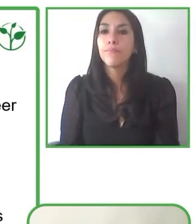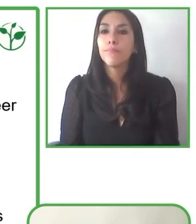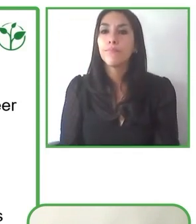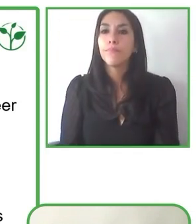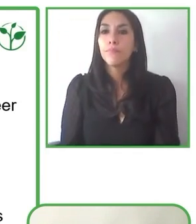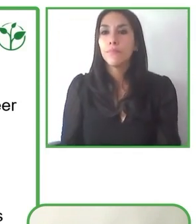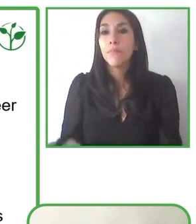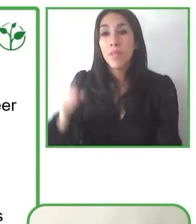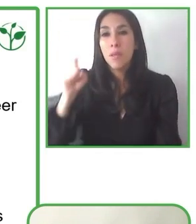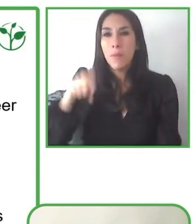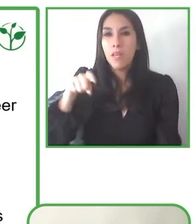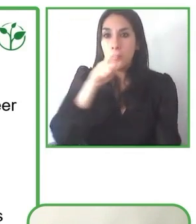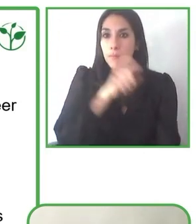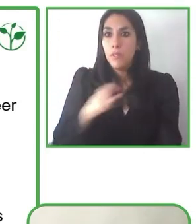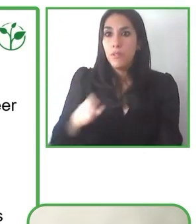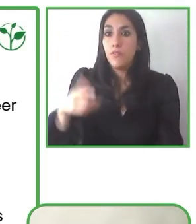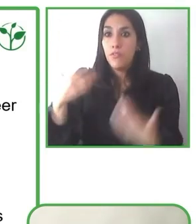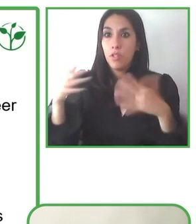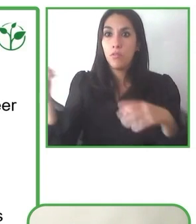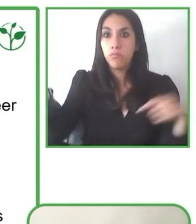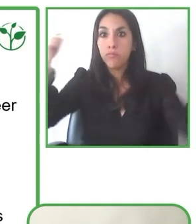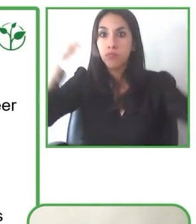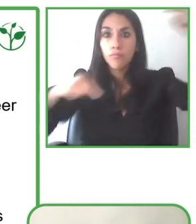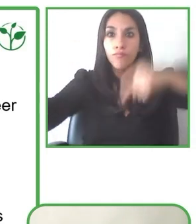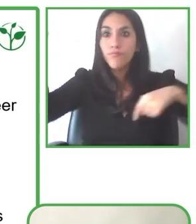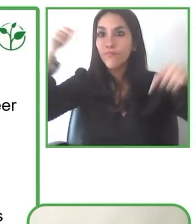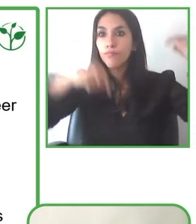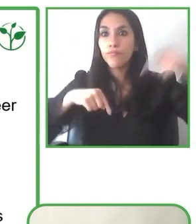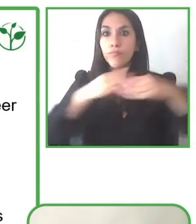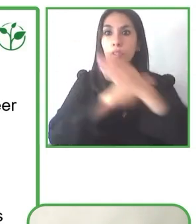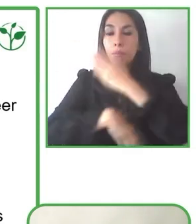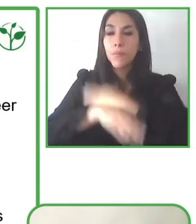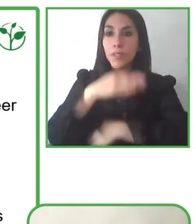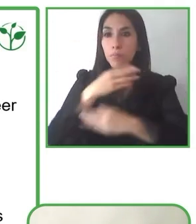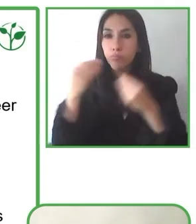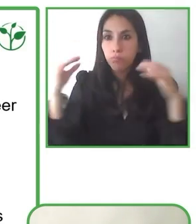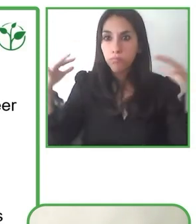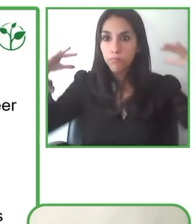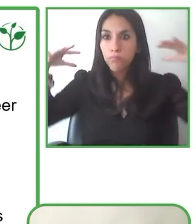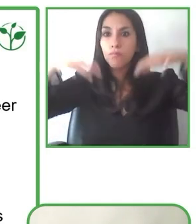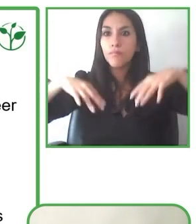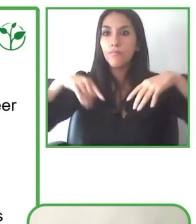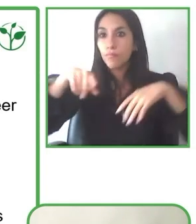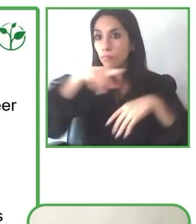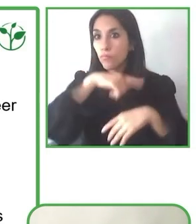Astronomía, porque hemos podido iniciar visitas nocturnas a los parques y disfrutar